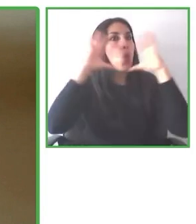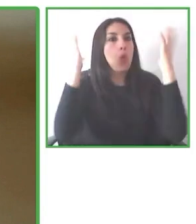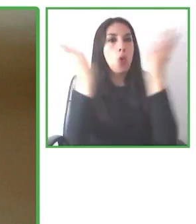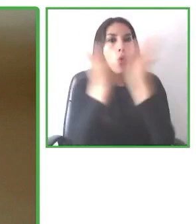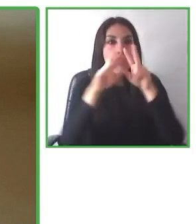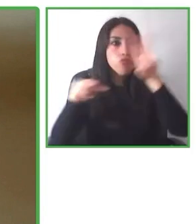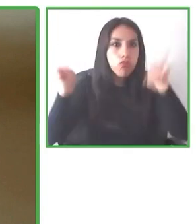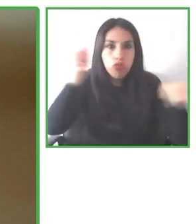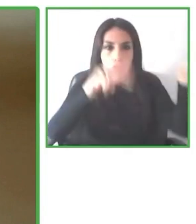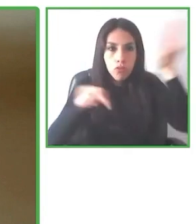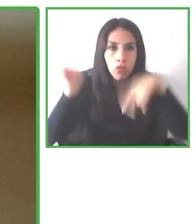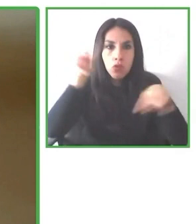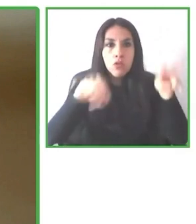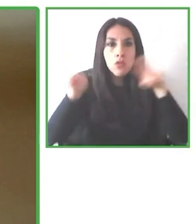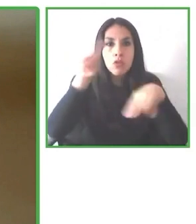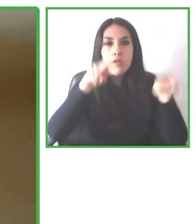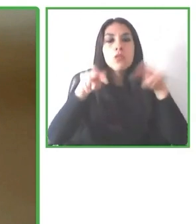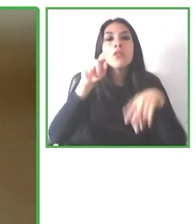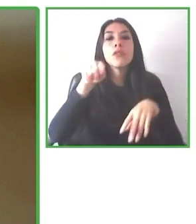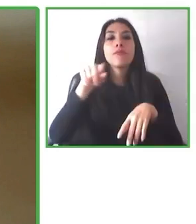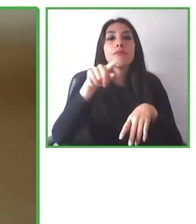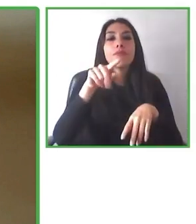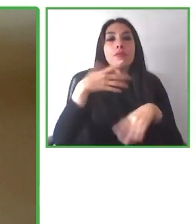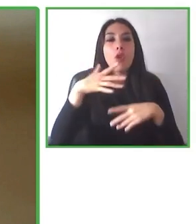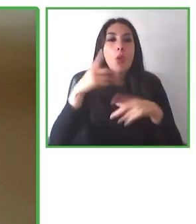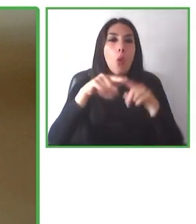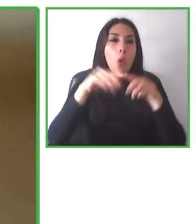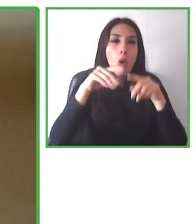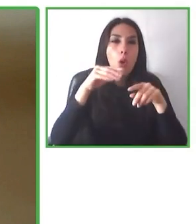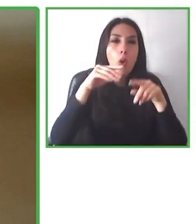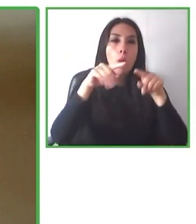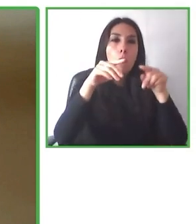Necesitamos comprometernos en torno a la accesibilidad, porque poniendo un poquito de